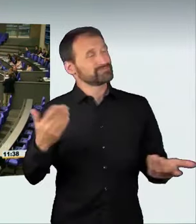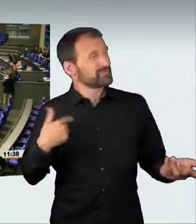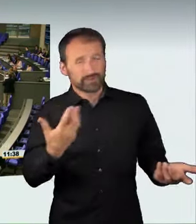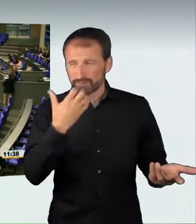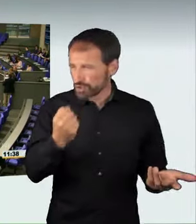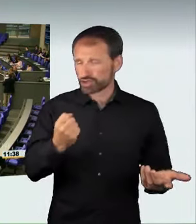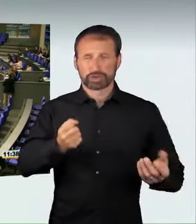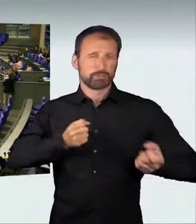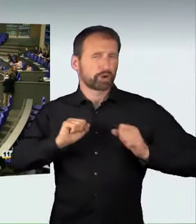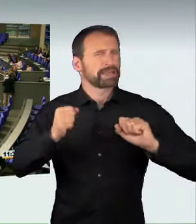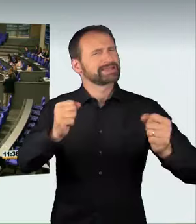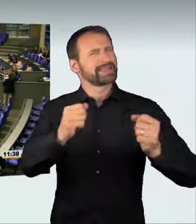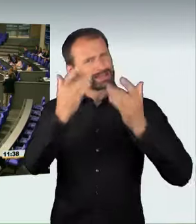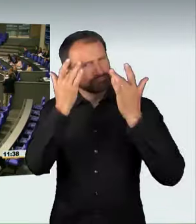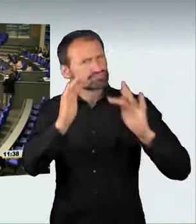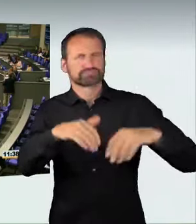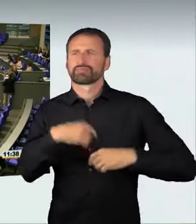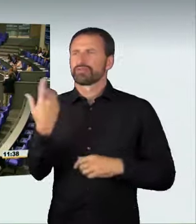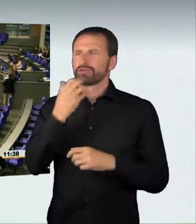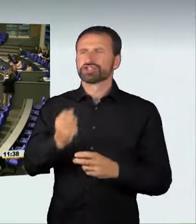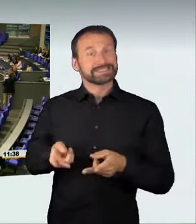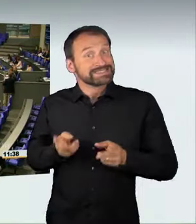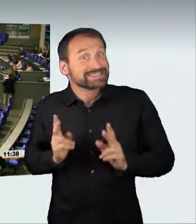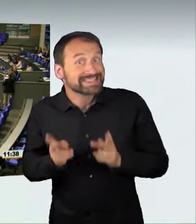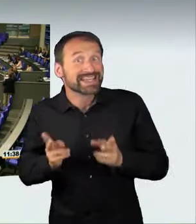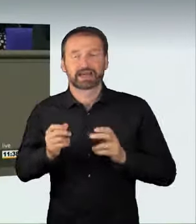wir wollen verantwortungsvolle Mobilität, wir wollen maximale Mobilität